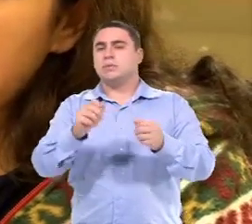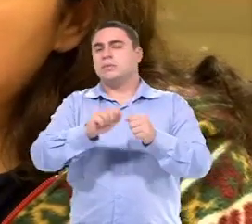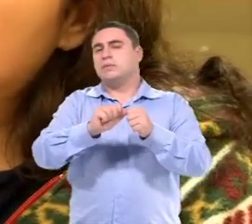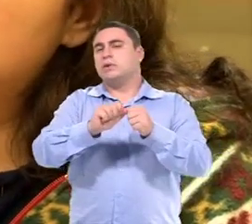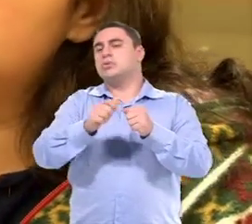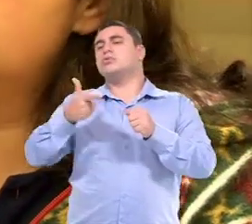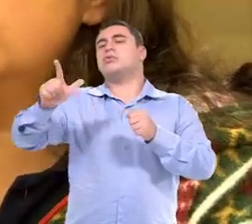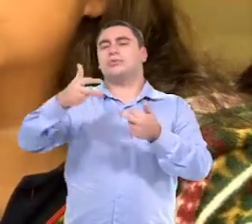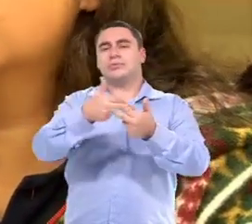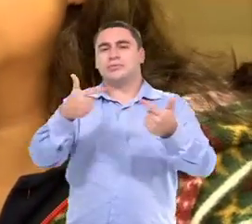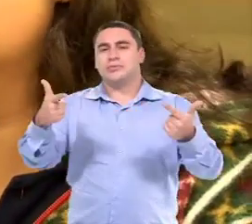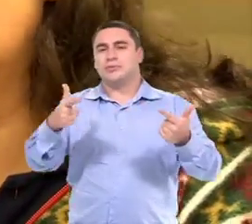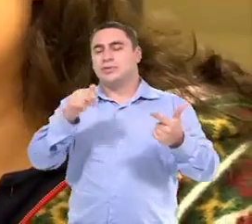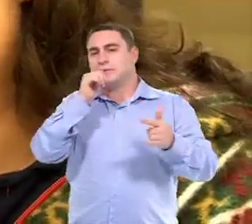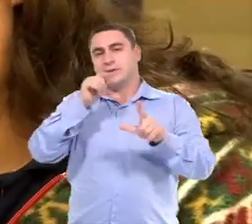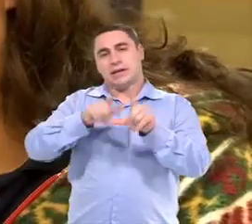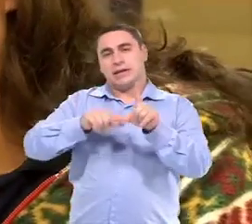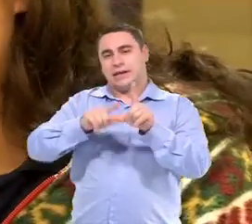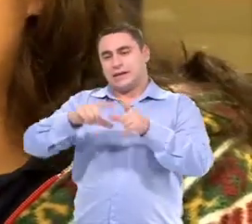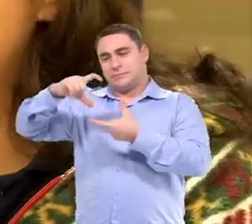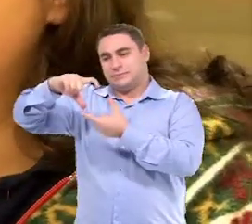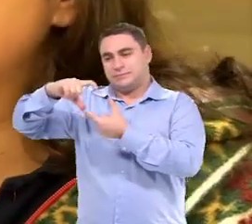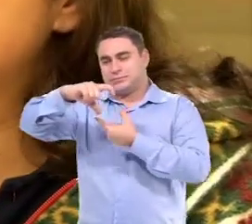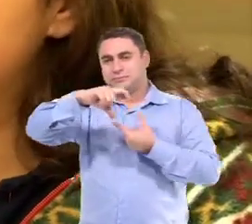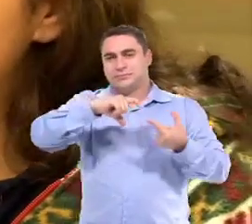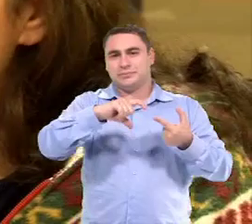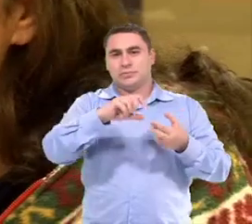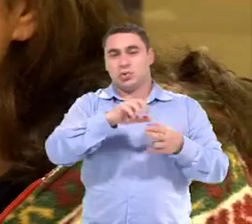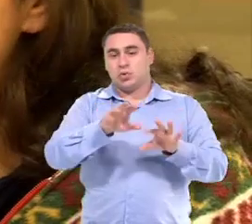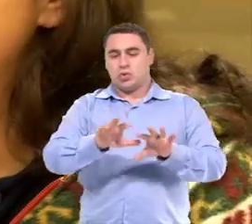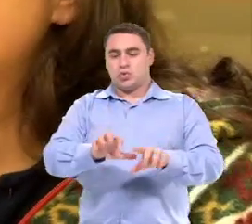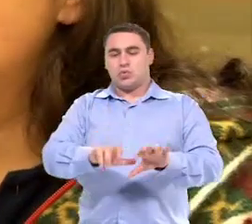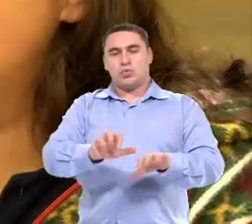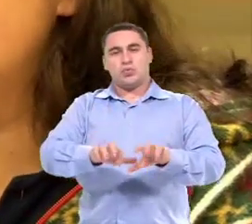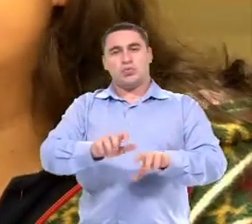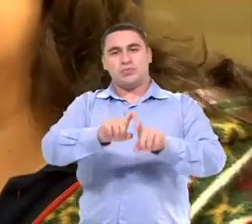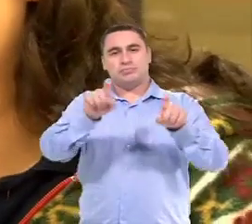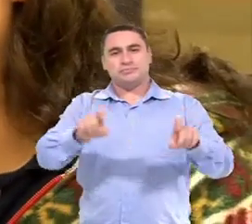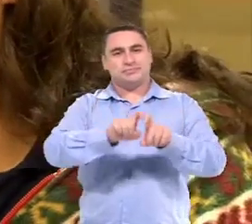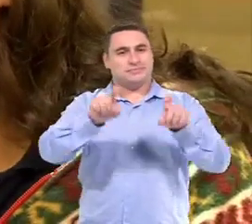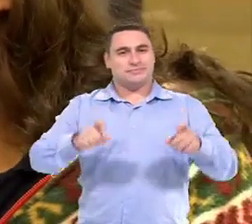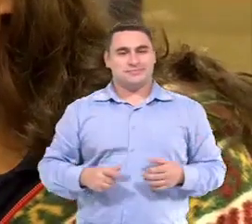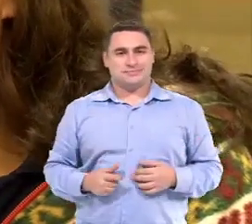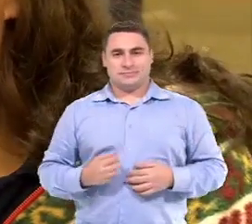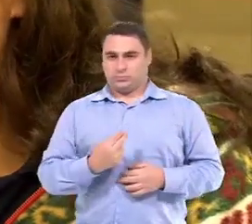Então a gente faz uso de outros recursos: ou letras móveis, ou a varredura no computador.